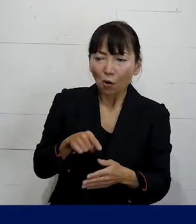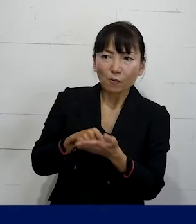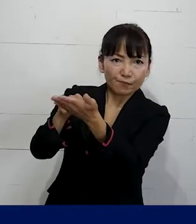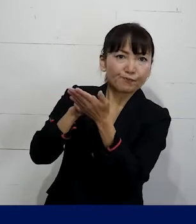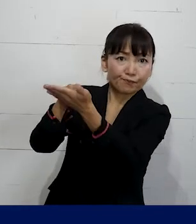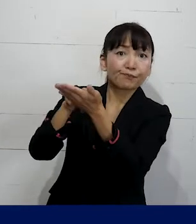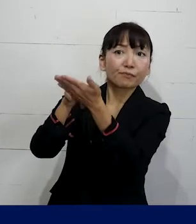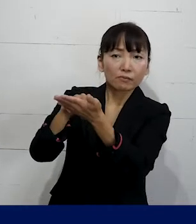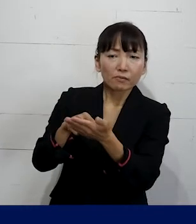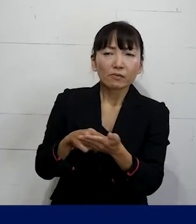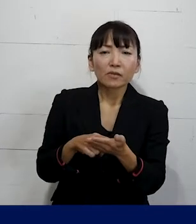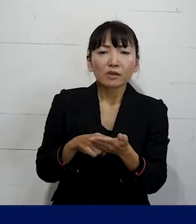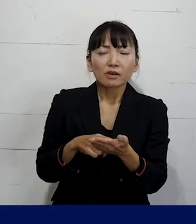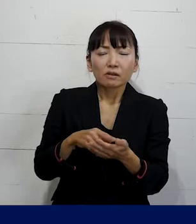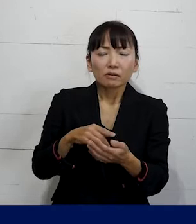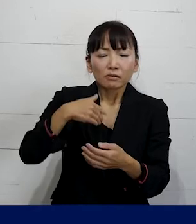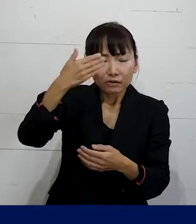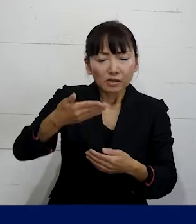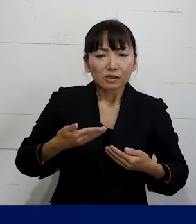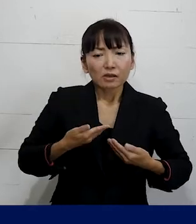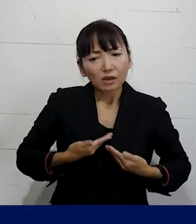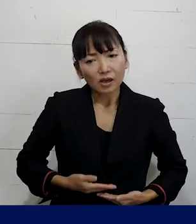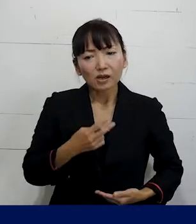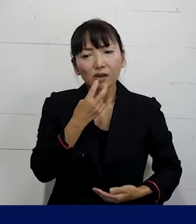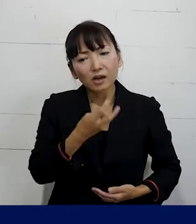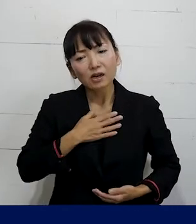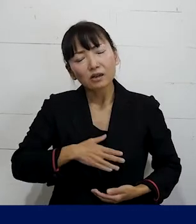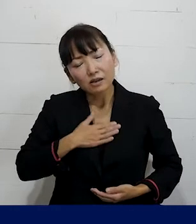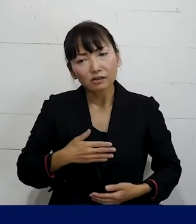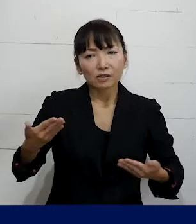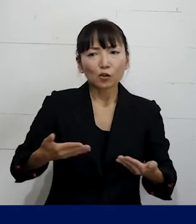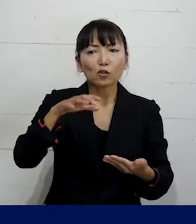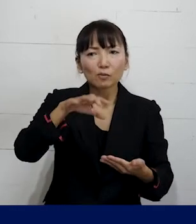今後安心して働き続けられる職場を作る